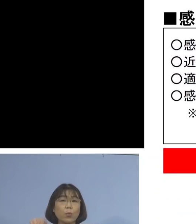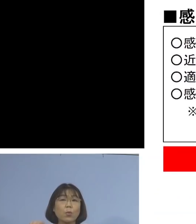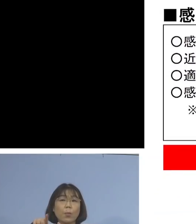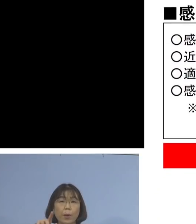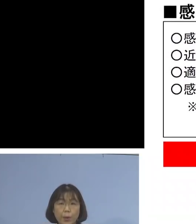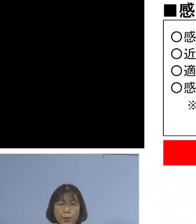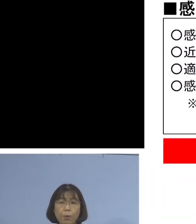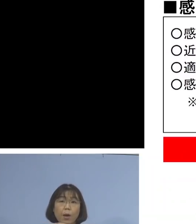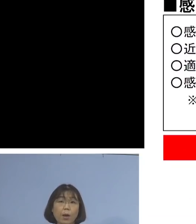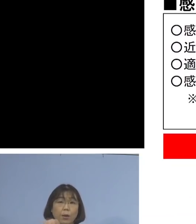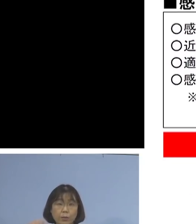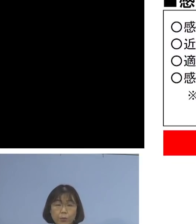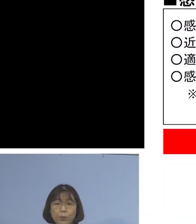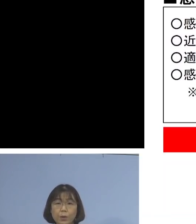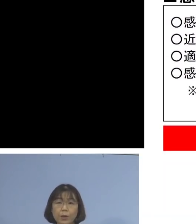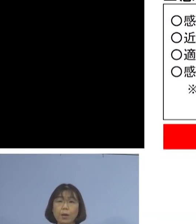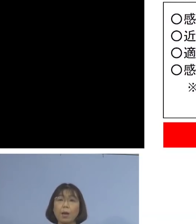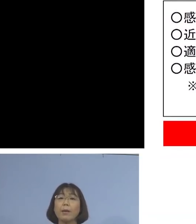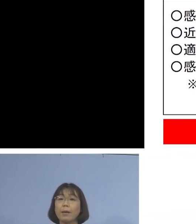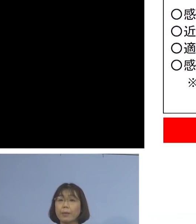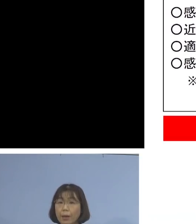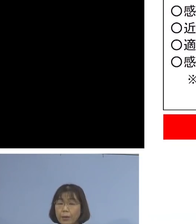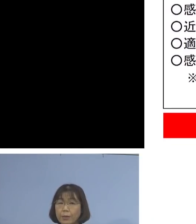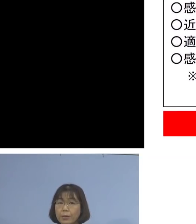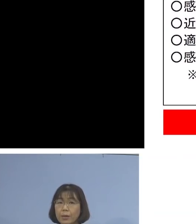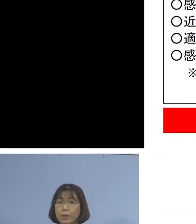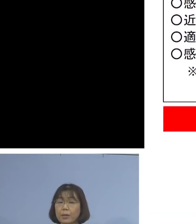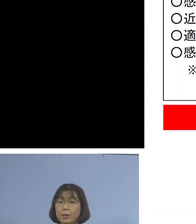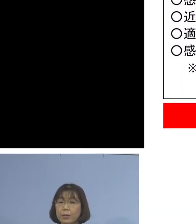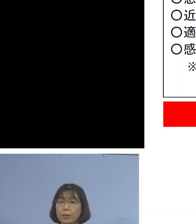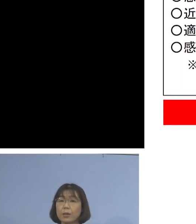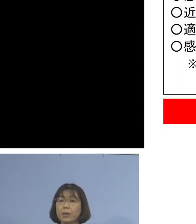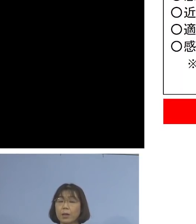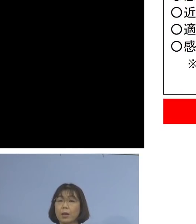それぞれ感染者と これ以下ありますように